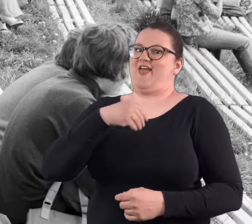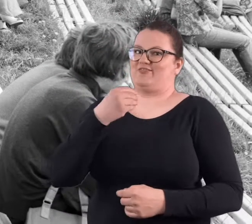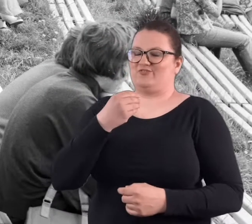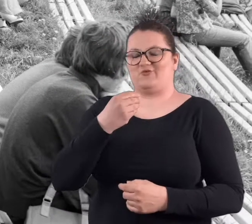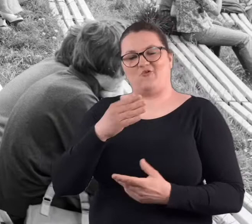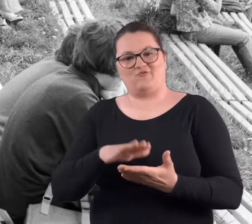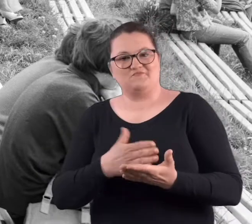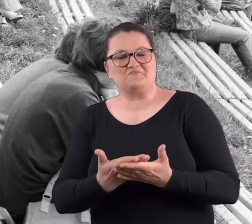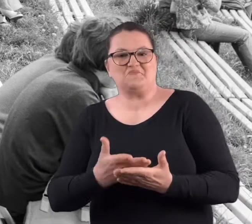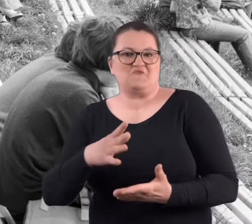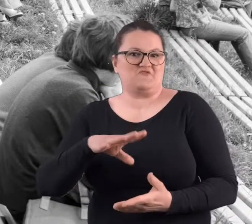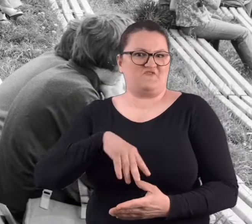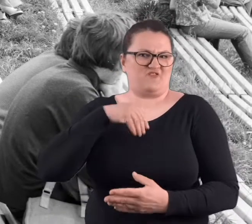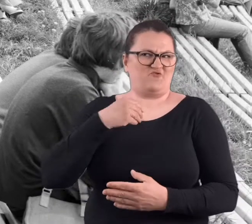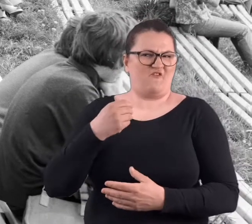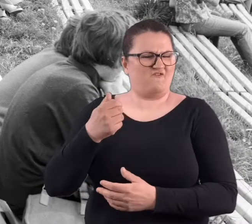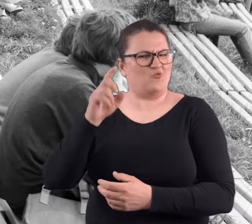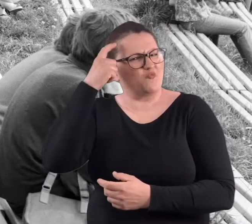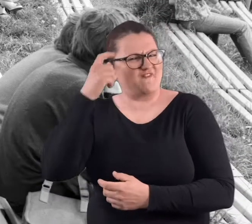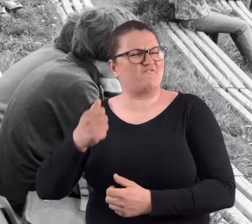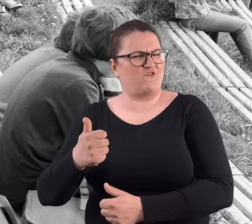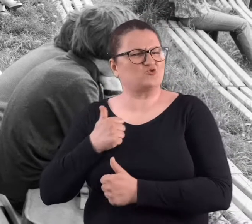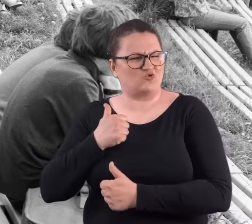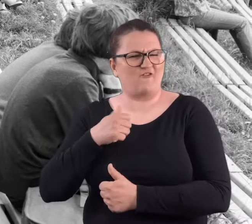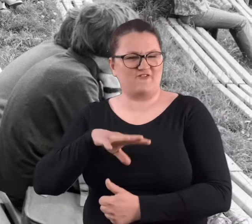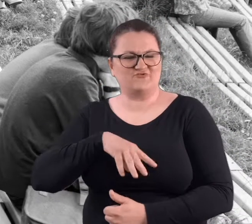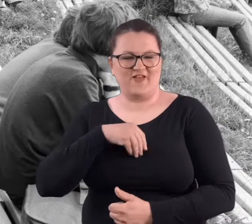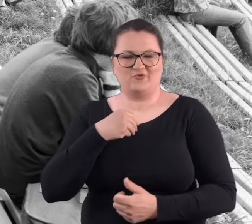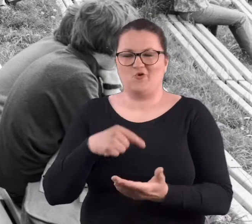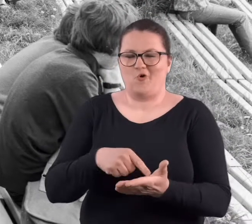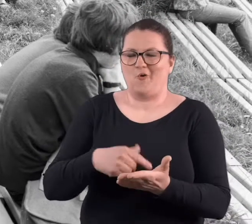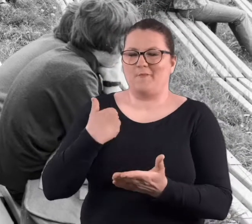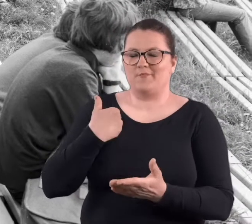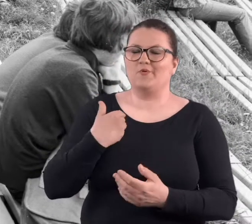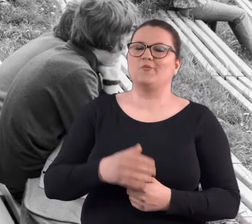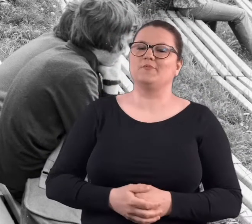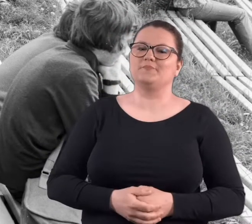Były jak na święta wojska, szczególnie wojskowe święta